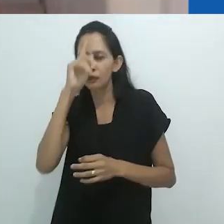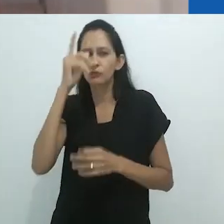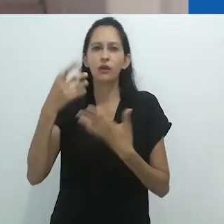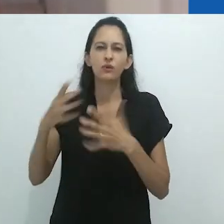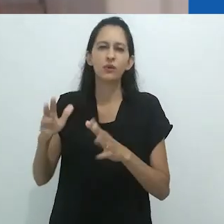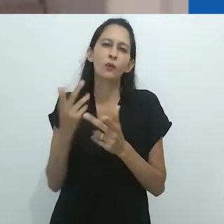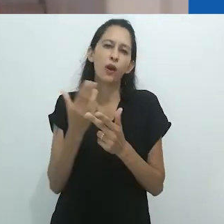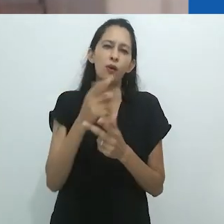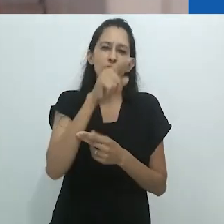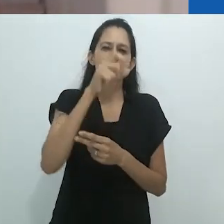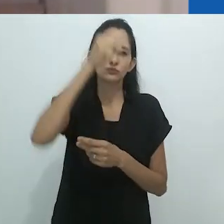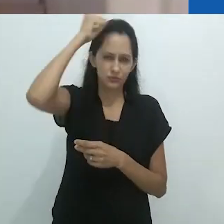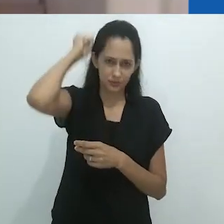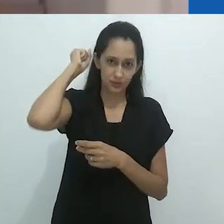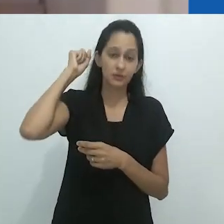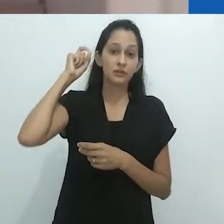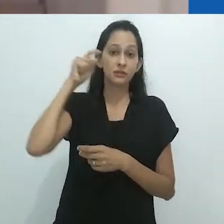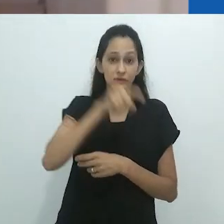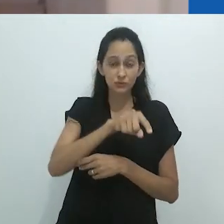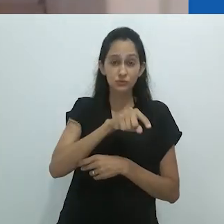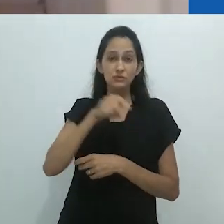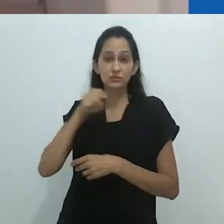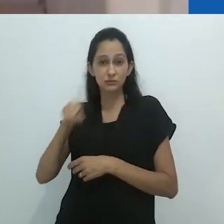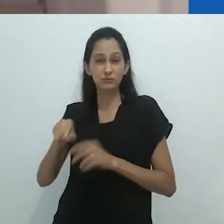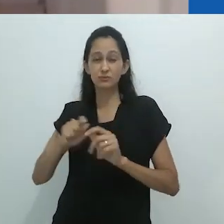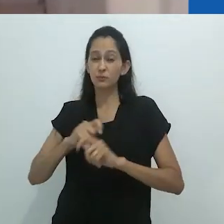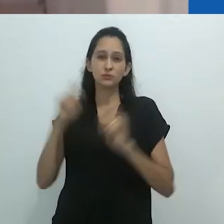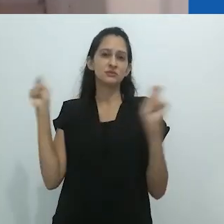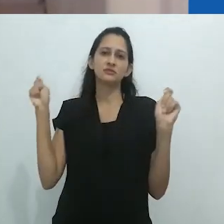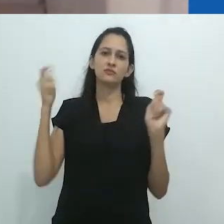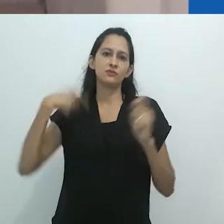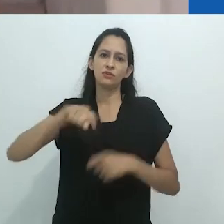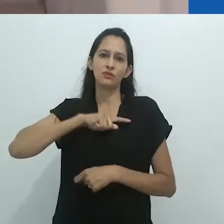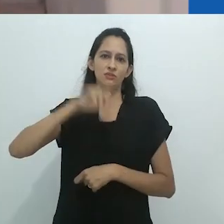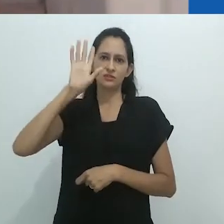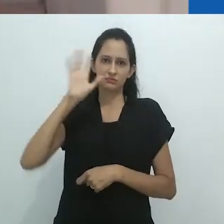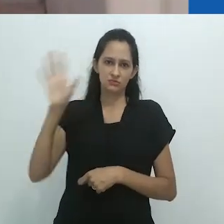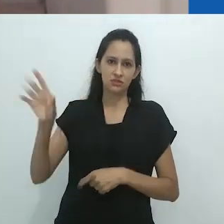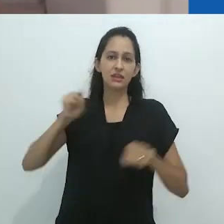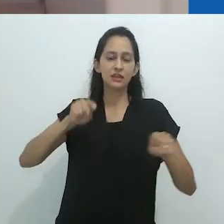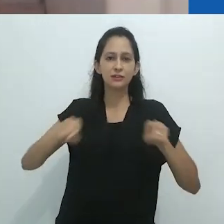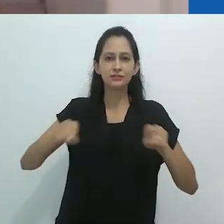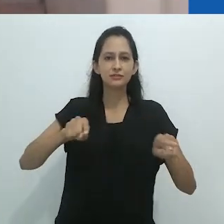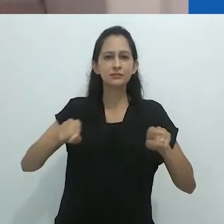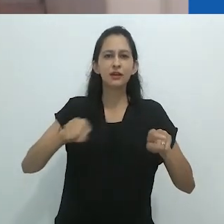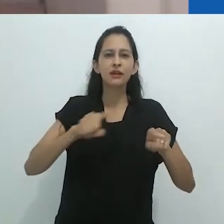Ambos se autodestroem depois de se contemplar sobre esses extremos.